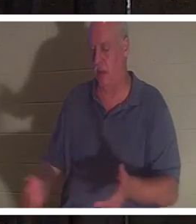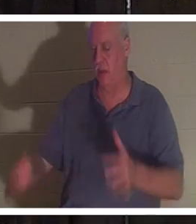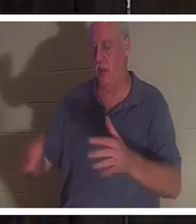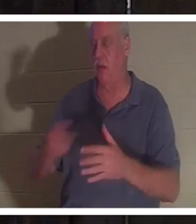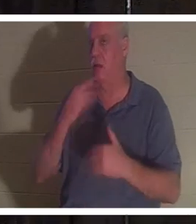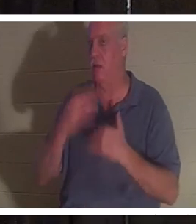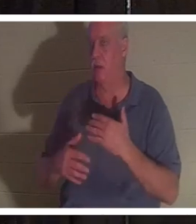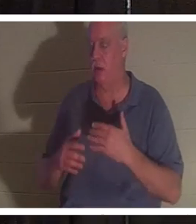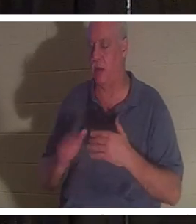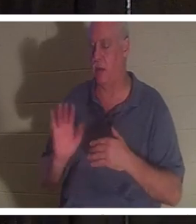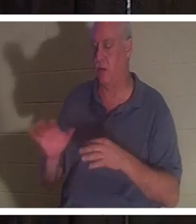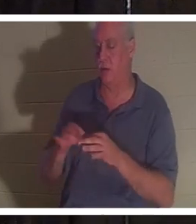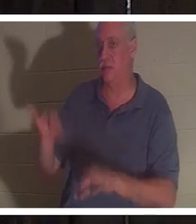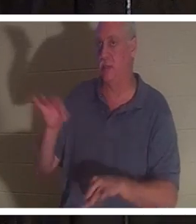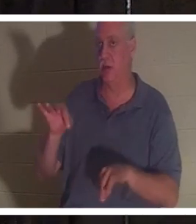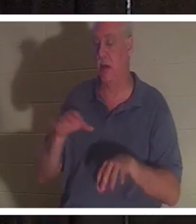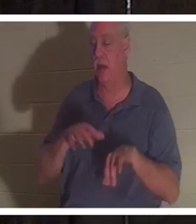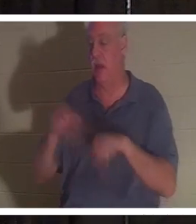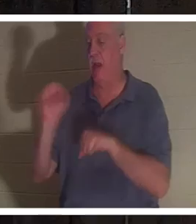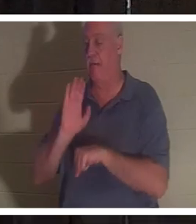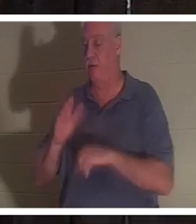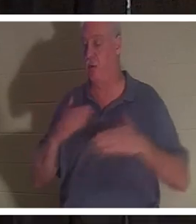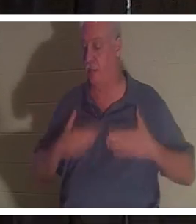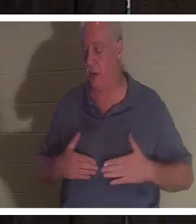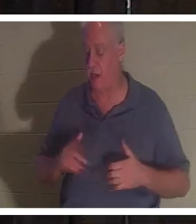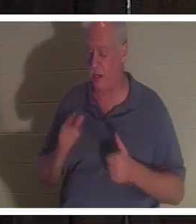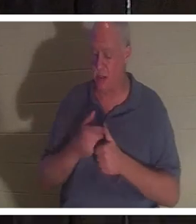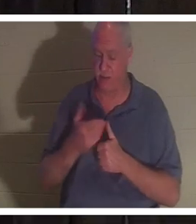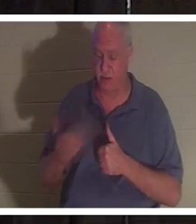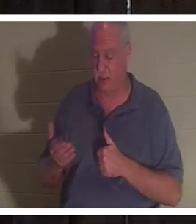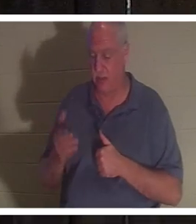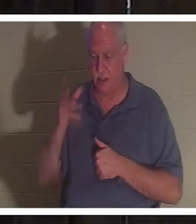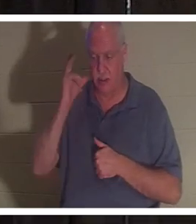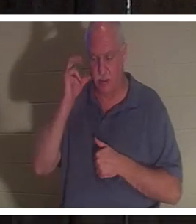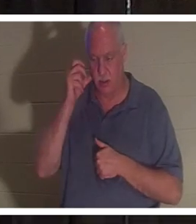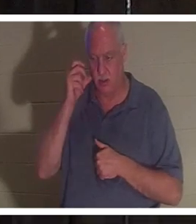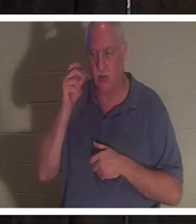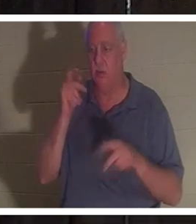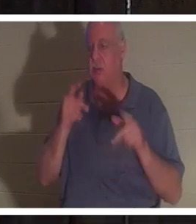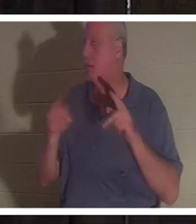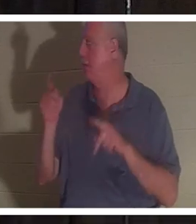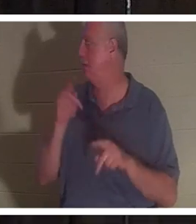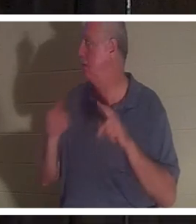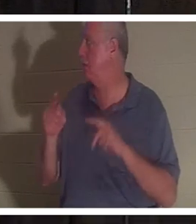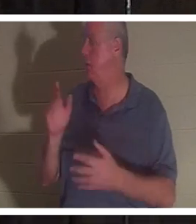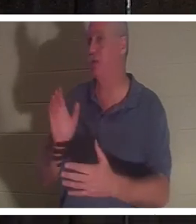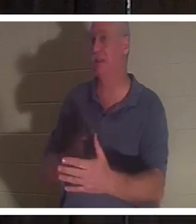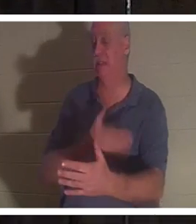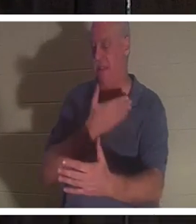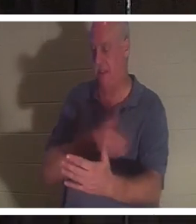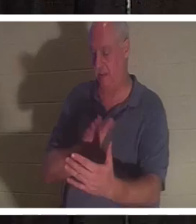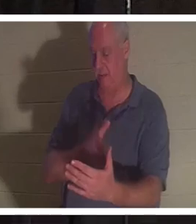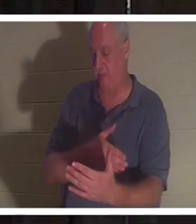ihren Körper verließ. Sie sagte, das erste, was sie hörte, sei der Gesang der Menschen gewesen. Sie sah Freunde und